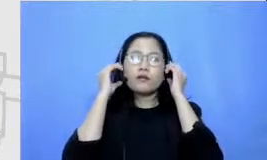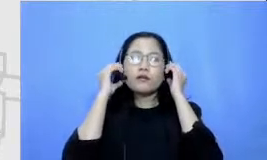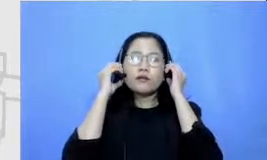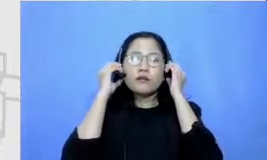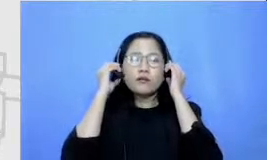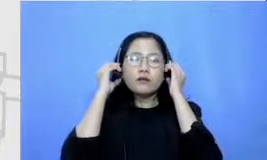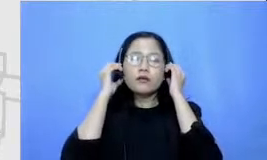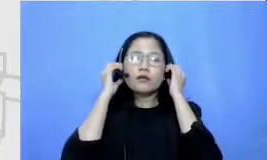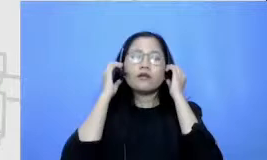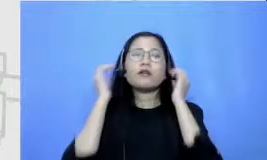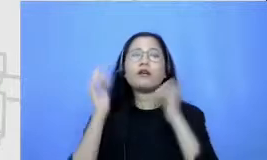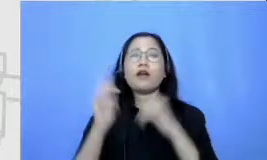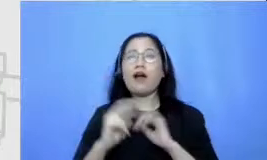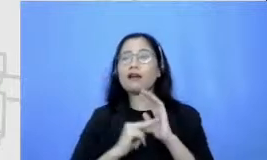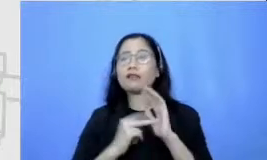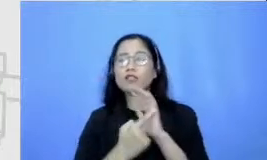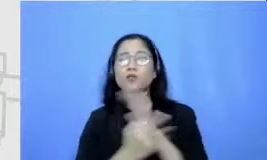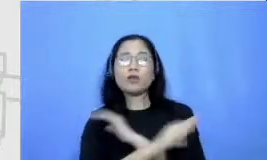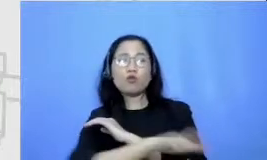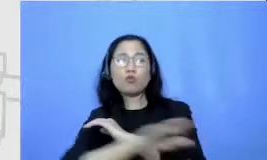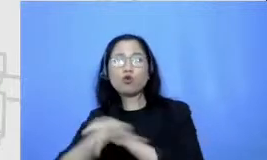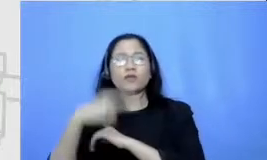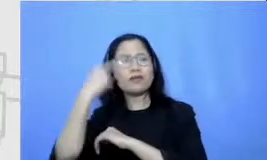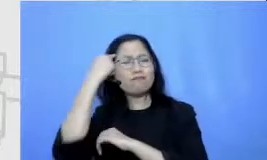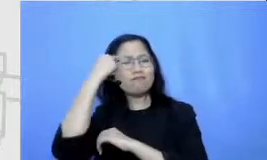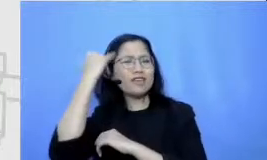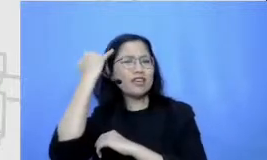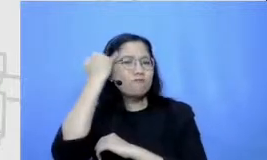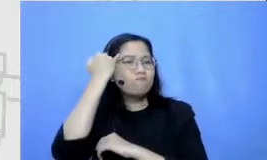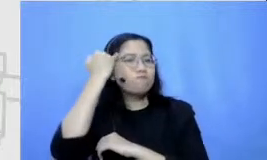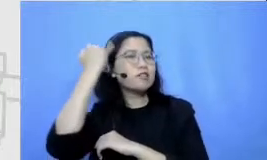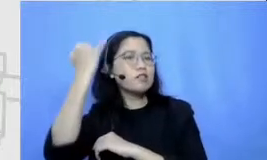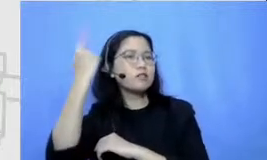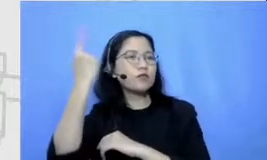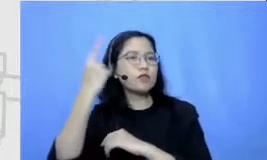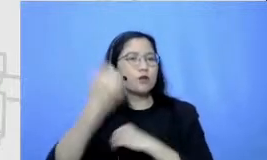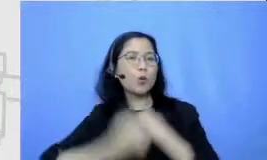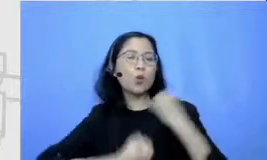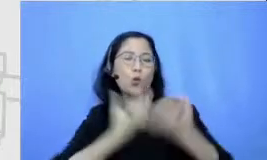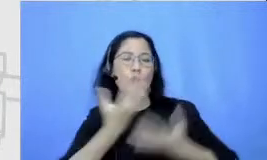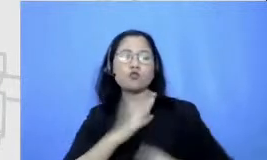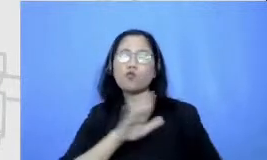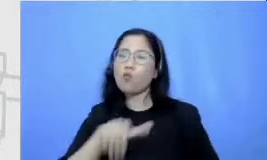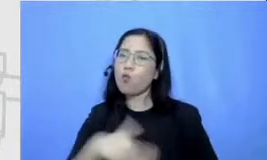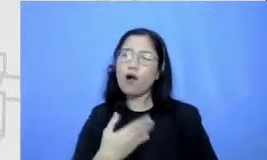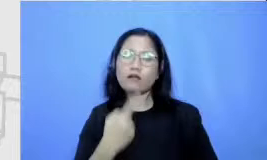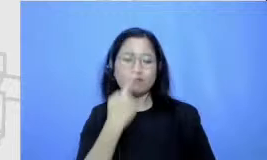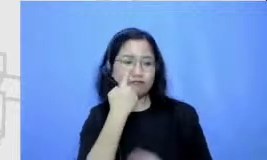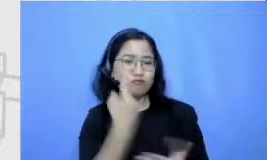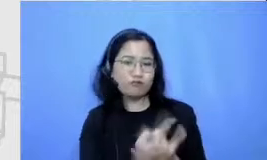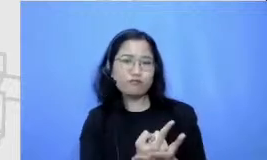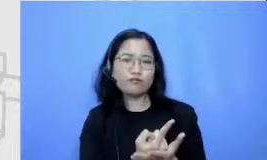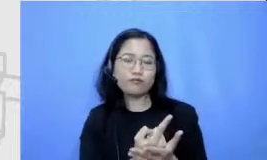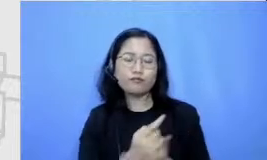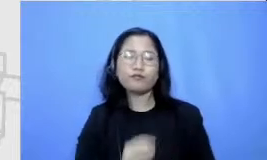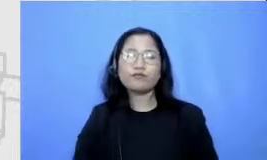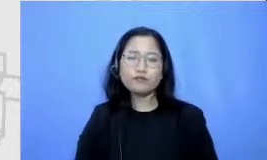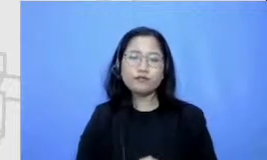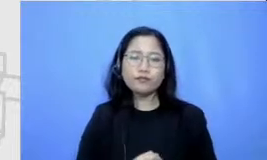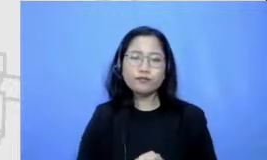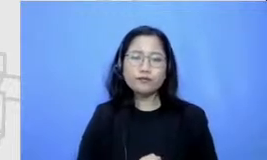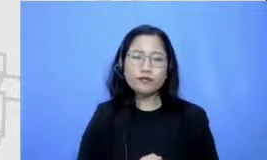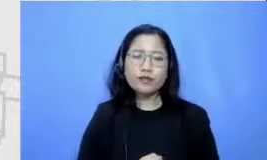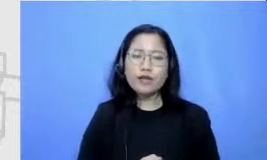yang tadinya masih Potensi menjadi sesuatu yang makin konkrit penggunaan Google Jambore